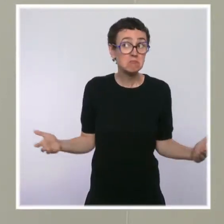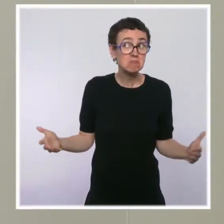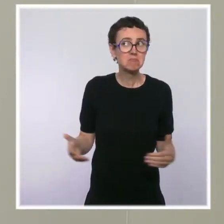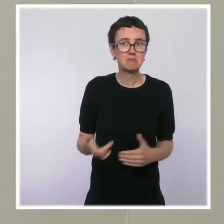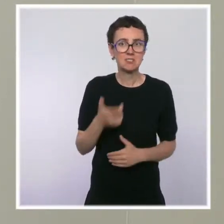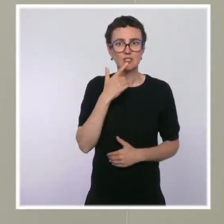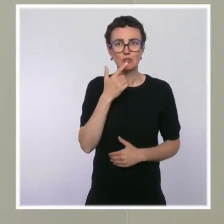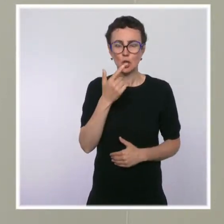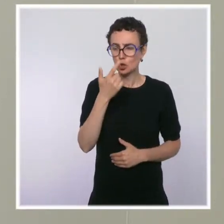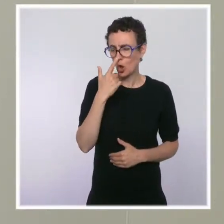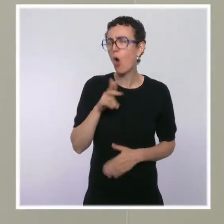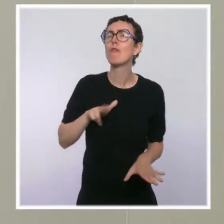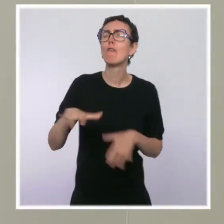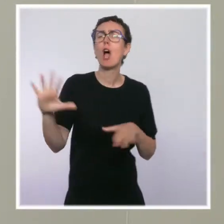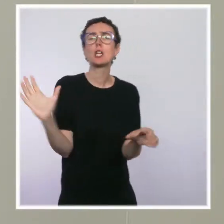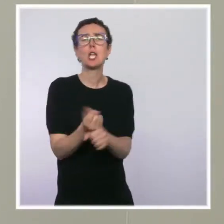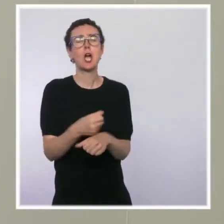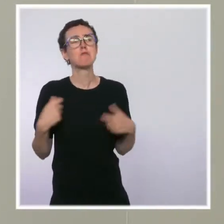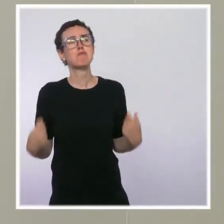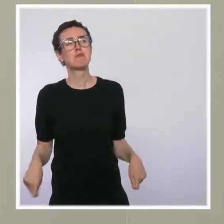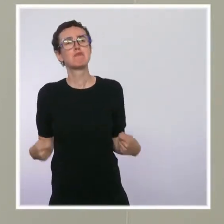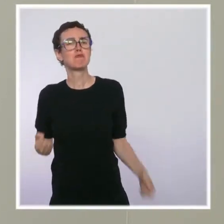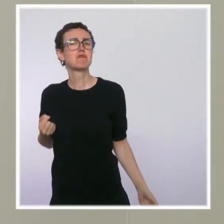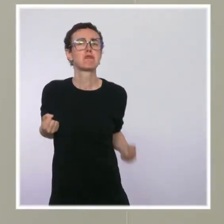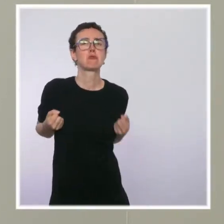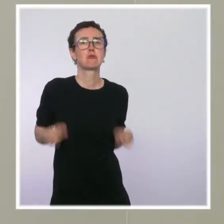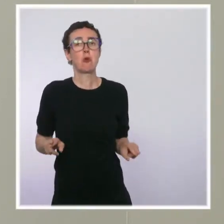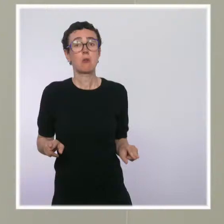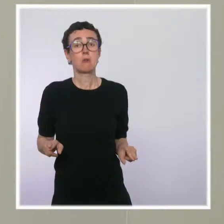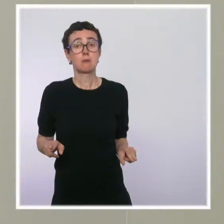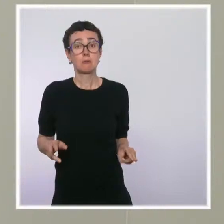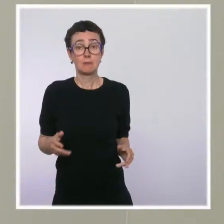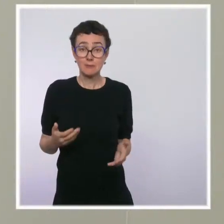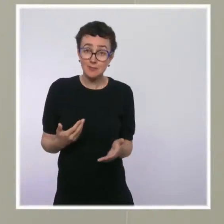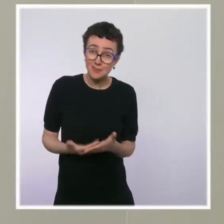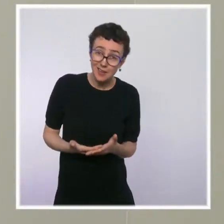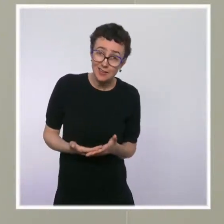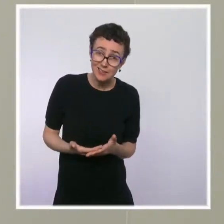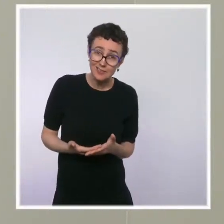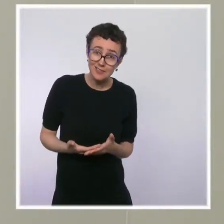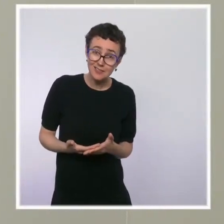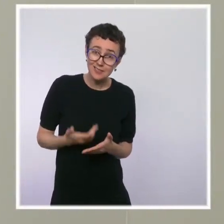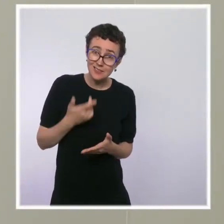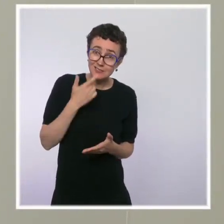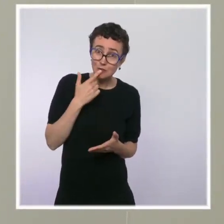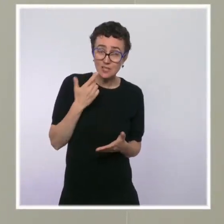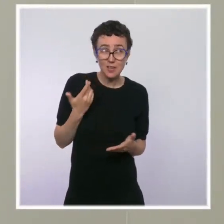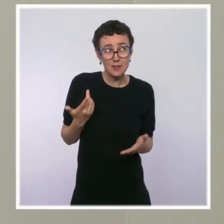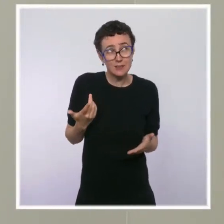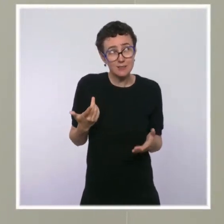comme acquise ? Est-ce que ça veut dire que ce ne sont pas des engagements, mais que ce n'est qu'une vision,